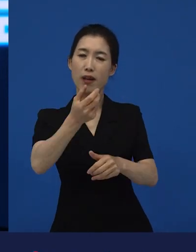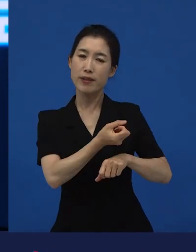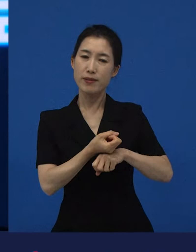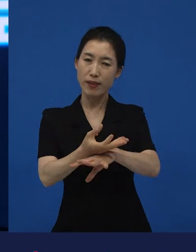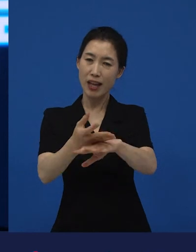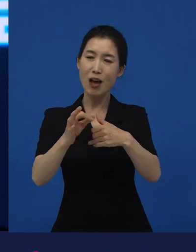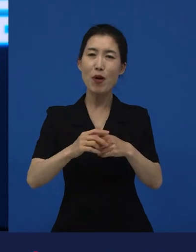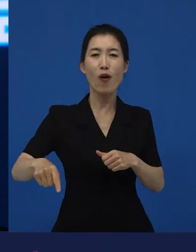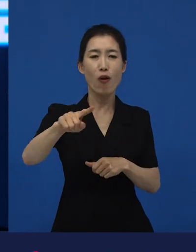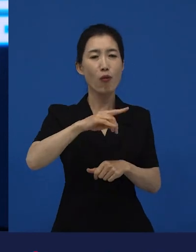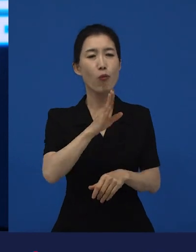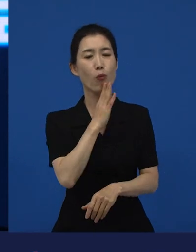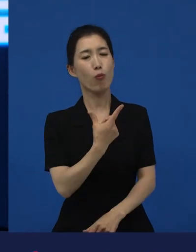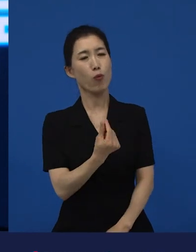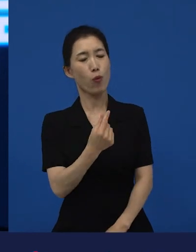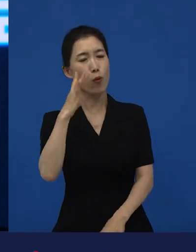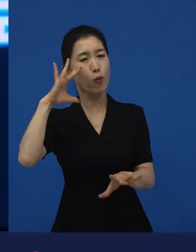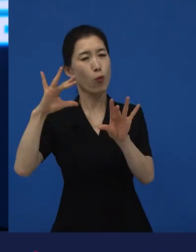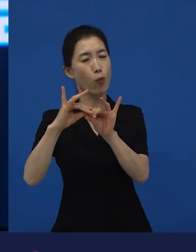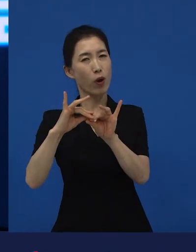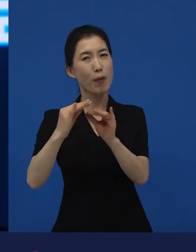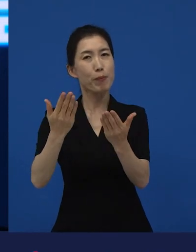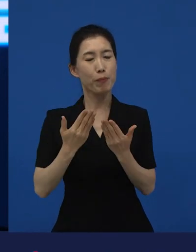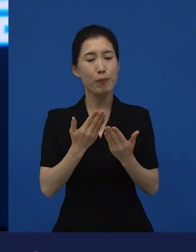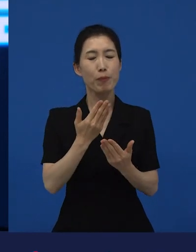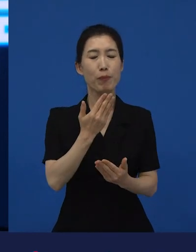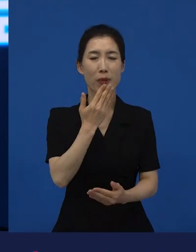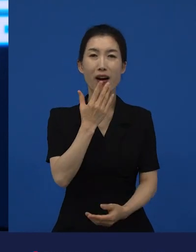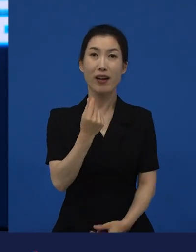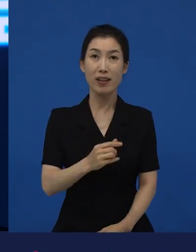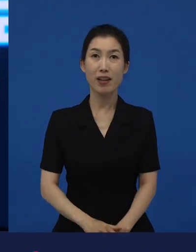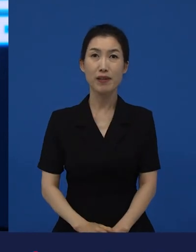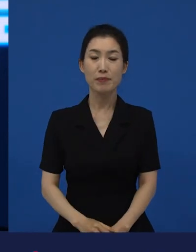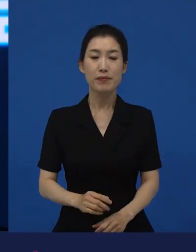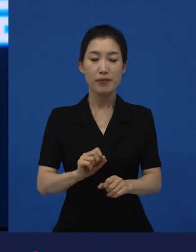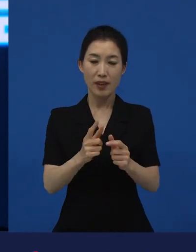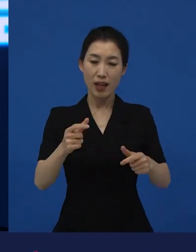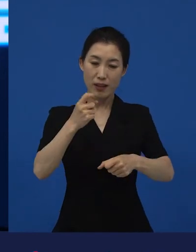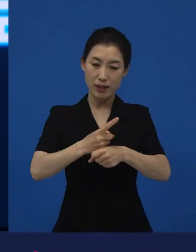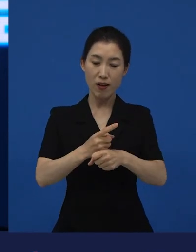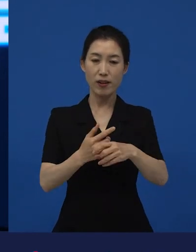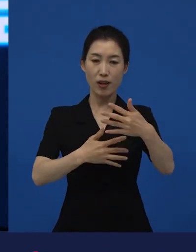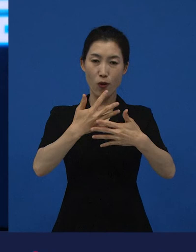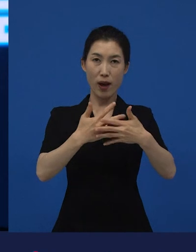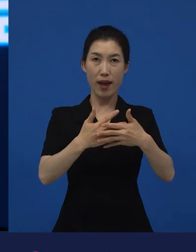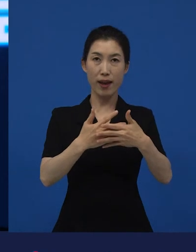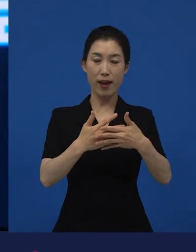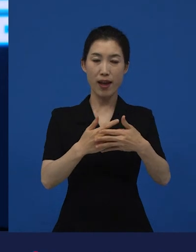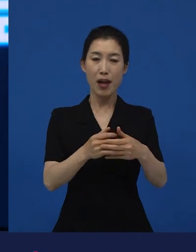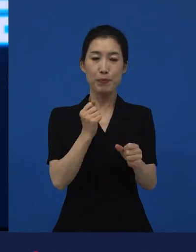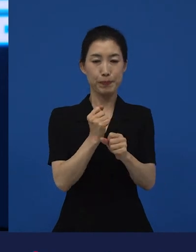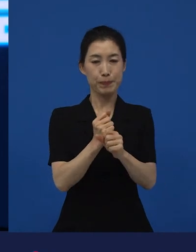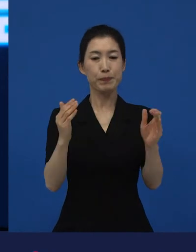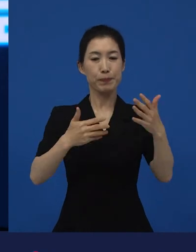고민하고 고민해서 만들어진 저예산 영화들이 사실은 완성이 되는 순간부터는 자기 길을 가게 되는